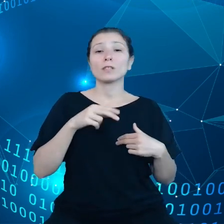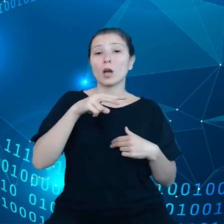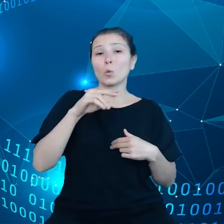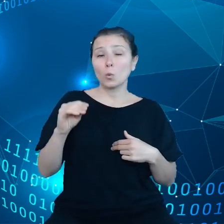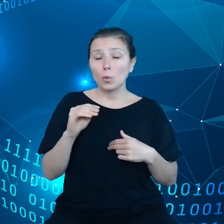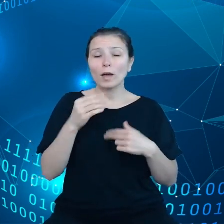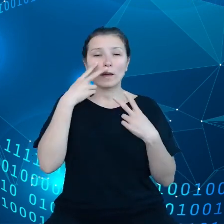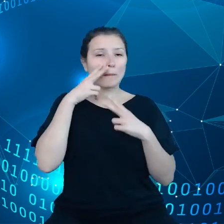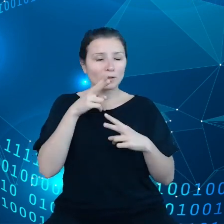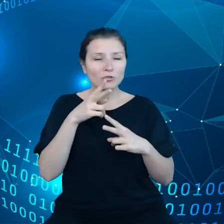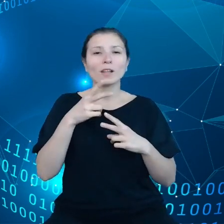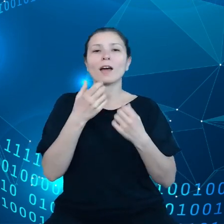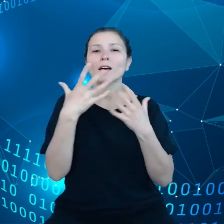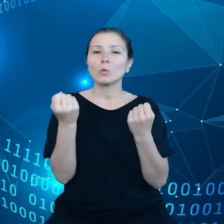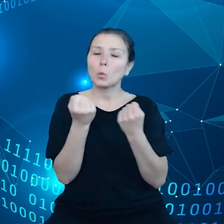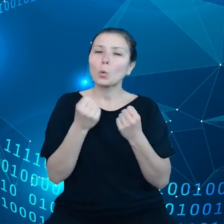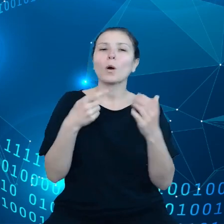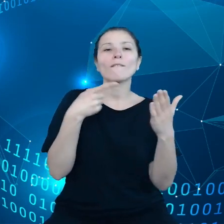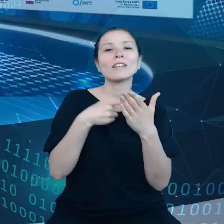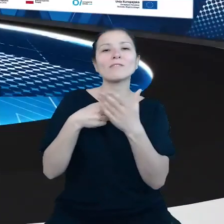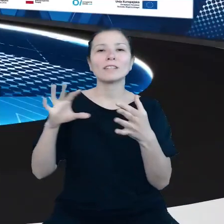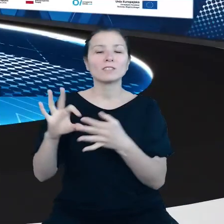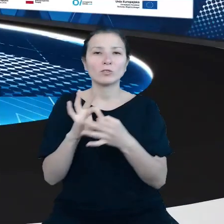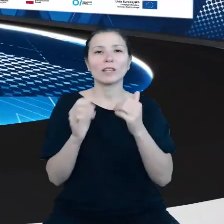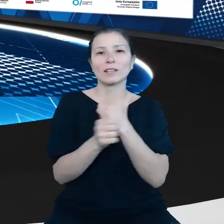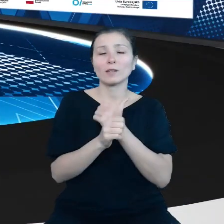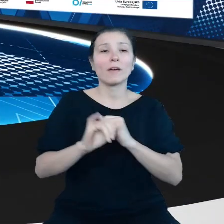danymi, jak zamierzamy do tych wyzwań podchodzić. Bardzo dziękuję.